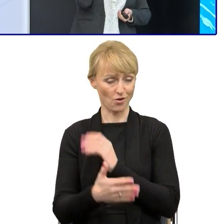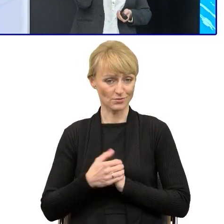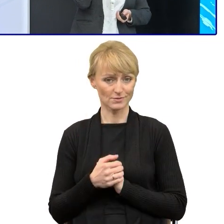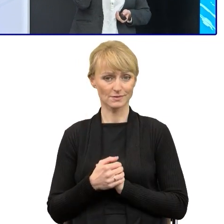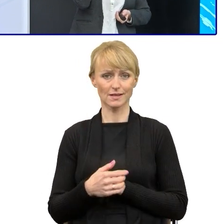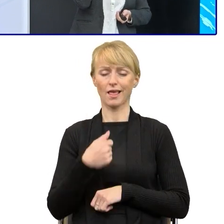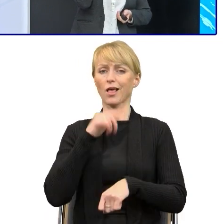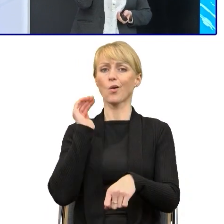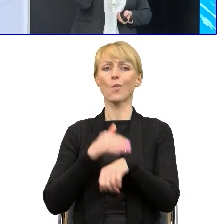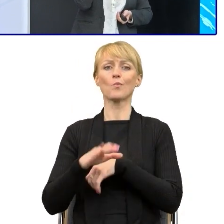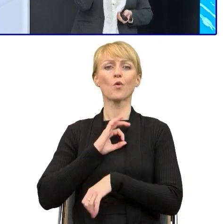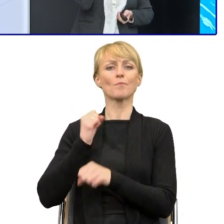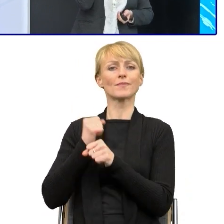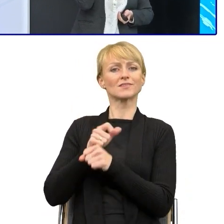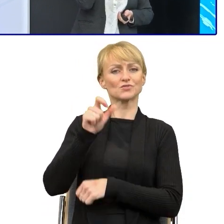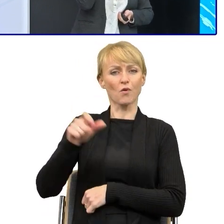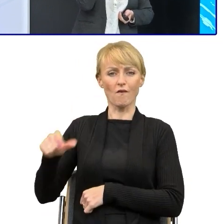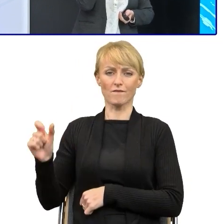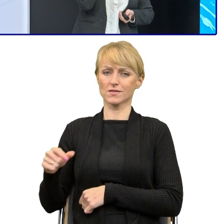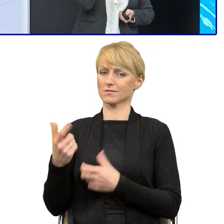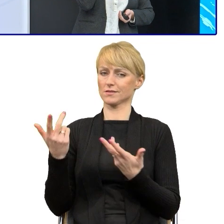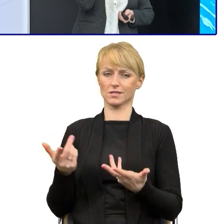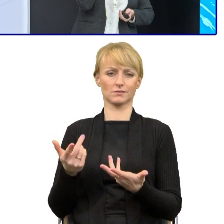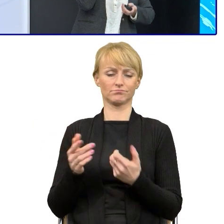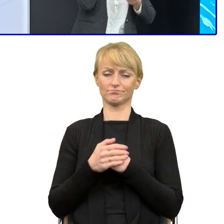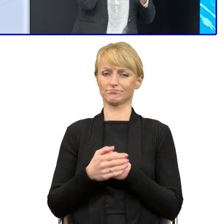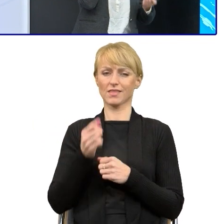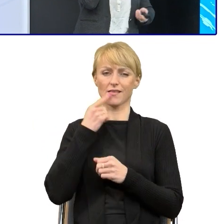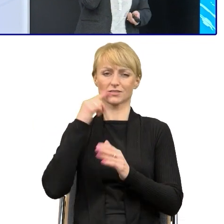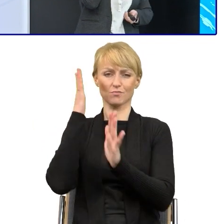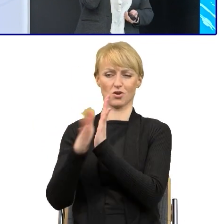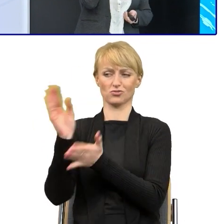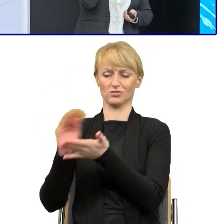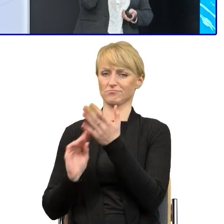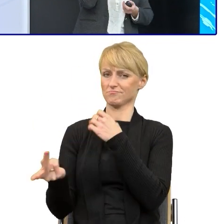upraszcza teksty lepiej ode mnie i jest w tym rewelacyjny, więc jest rzeczywiście tą dużą pomocą.